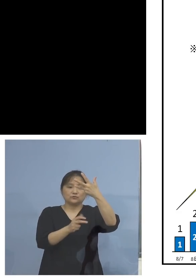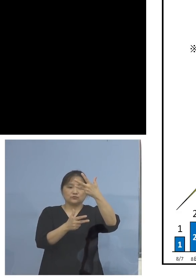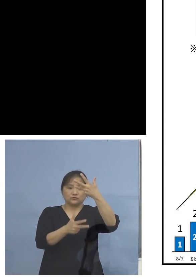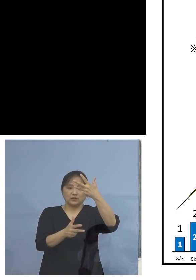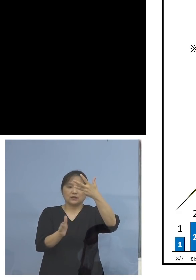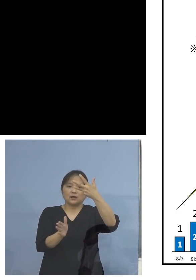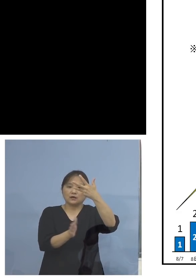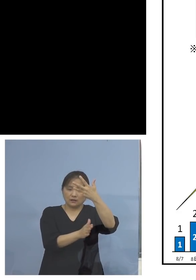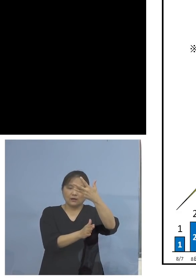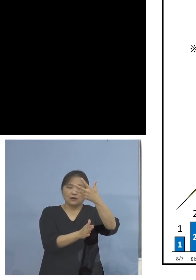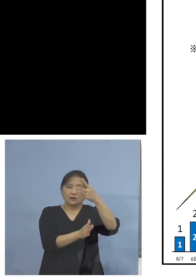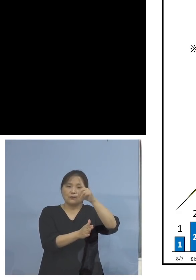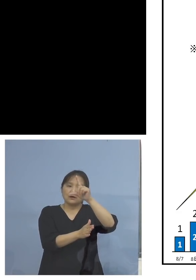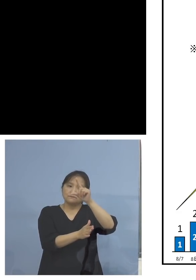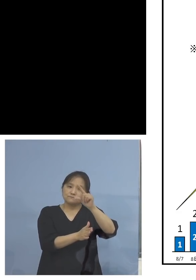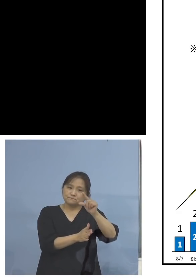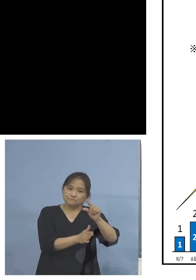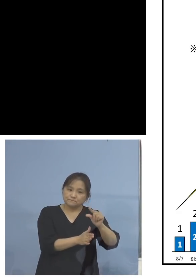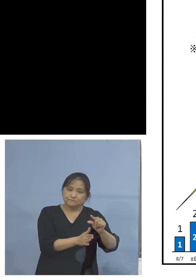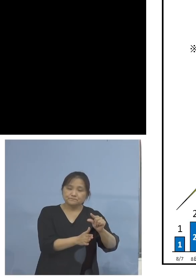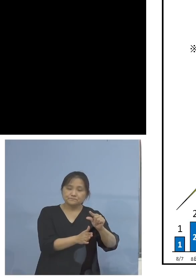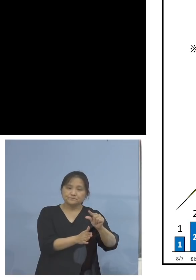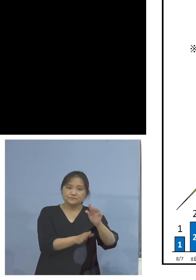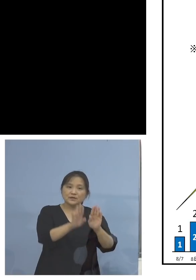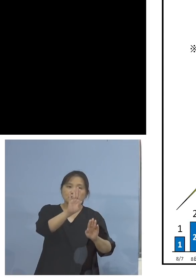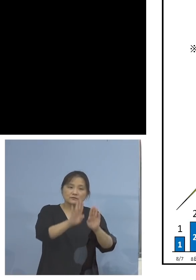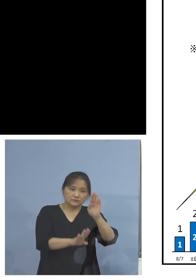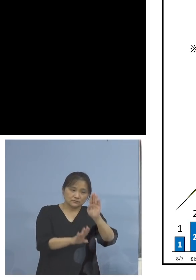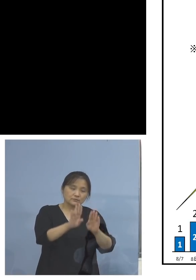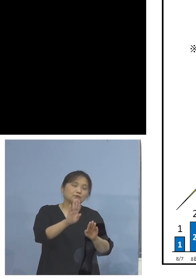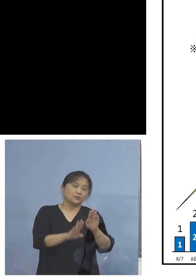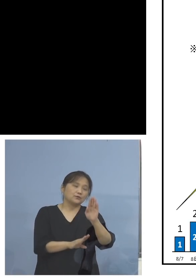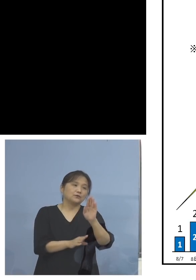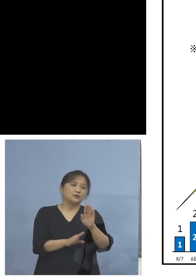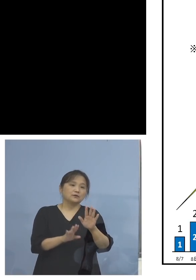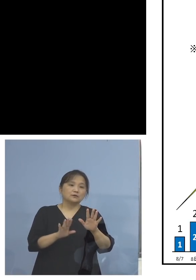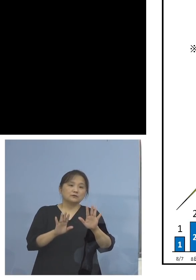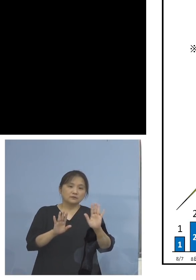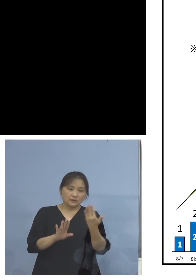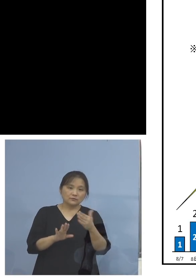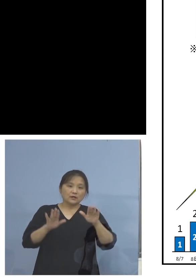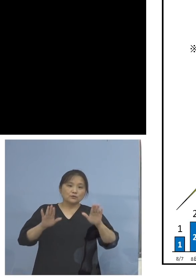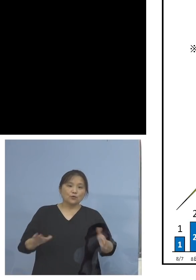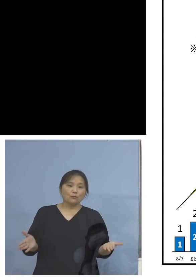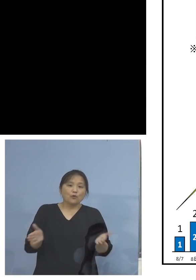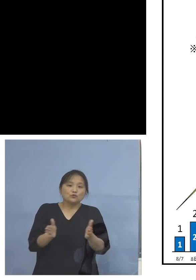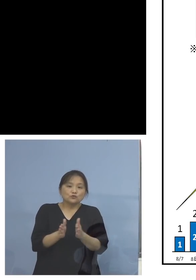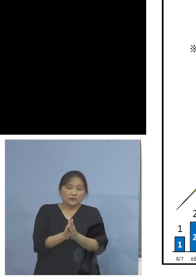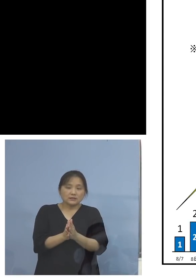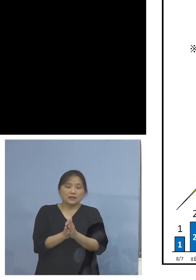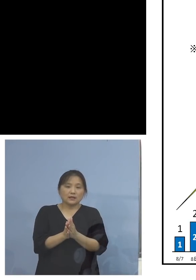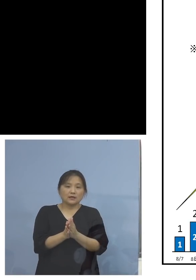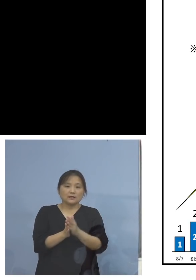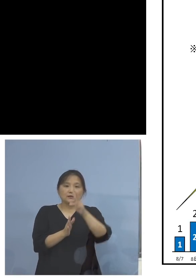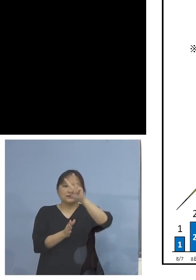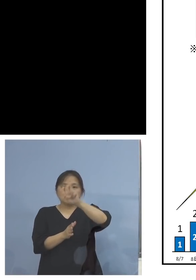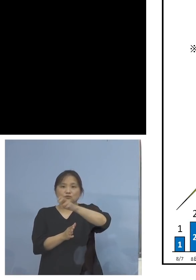減少をしてきているところではありますが 本日を含めて29日連続